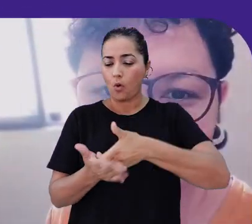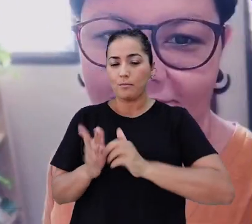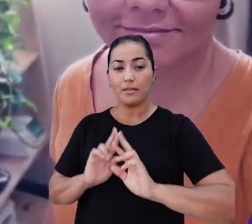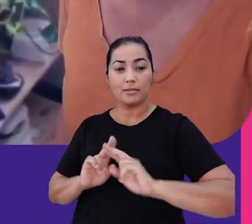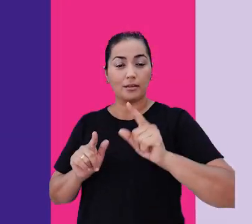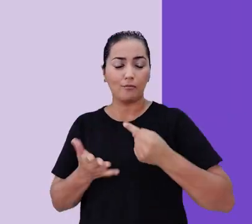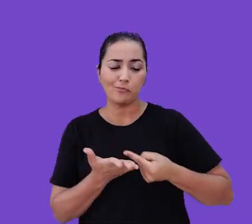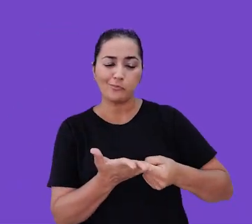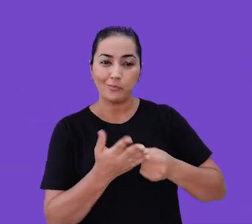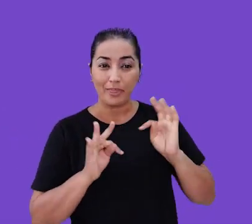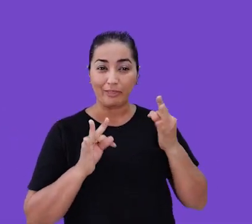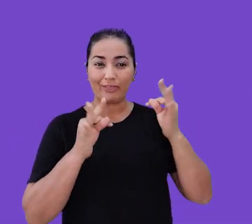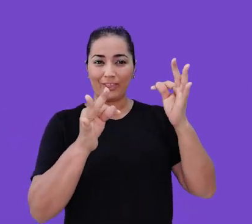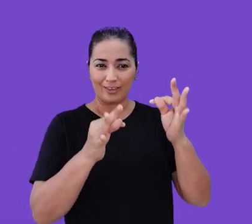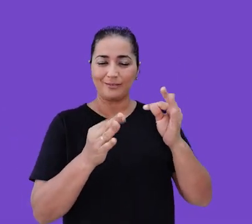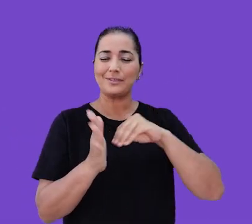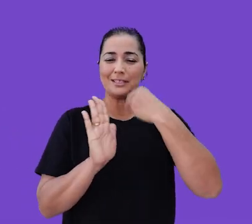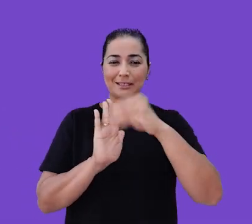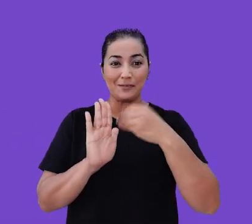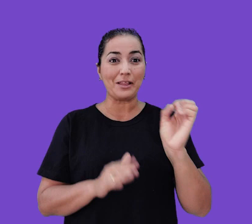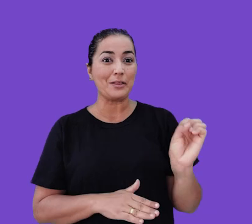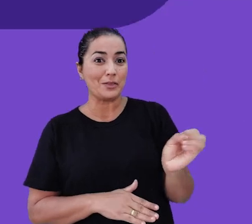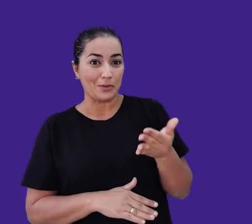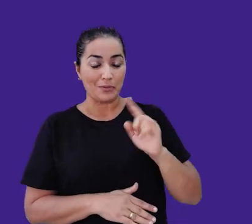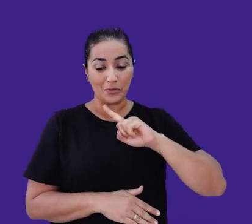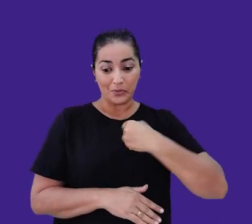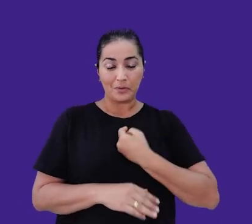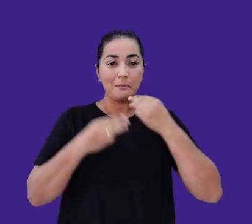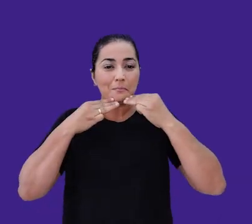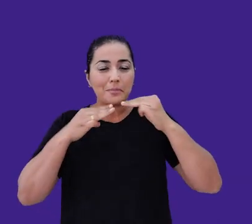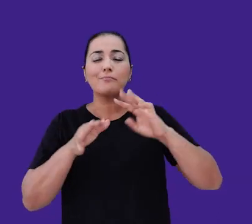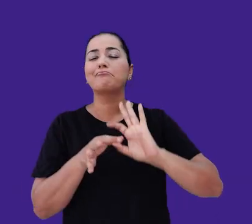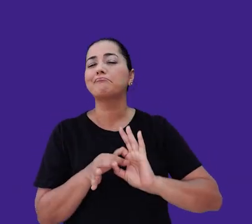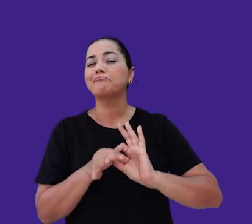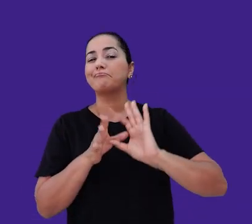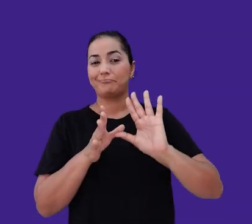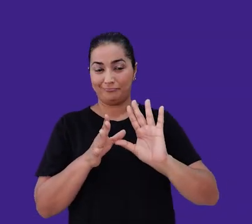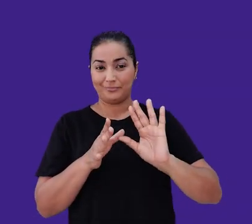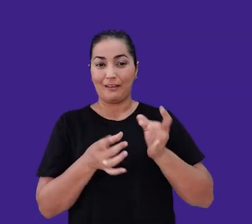precisamos combinar tecnologia, design e inovação. Nossa missão é democratizar o e-commerce no Brasil